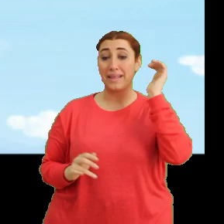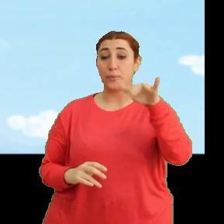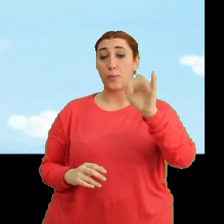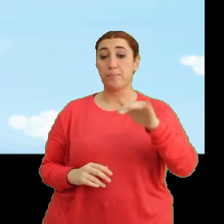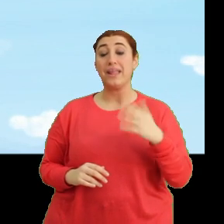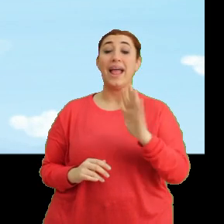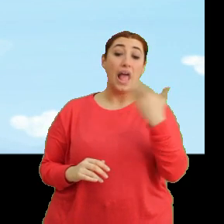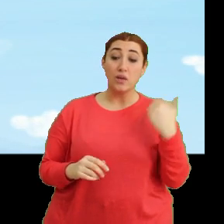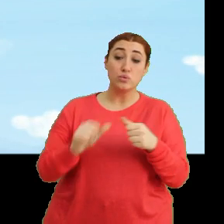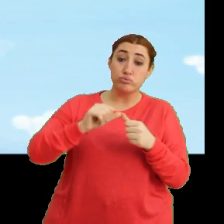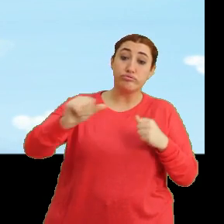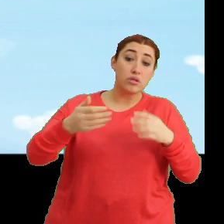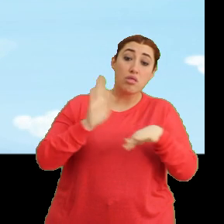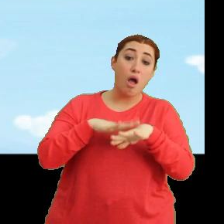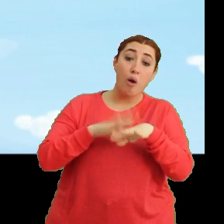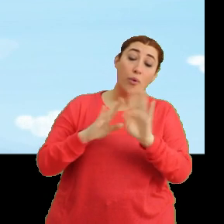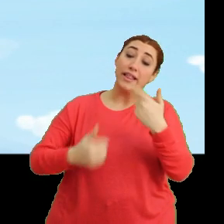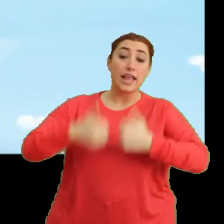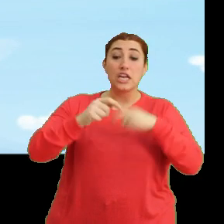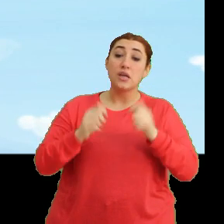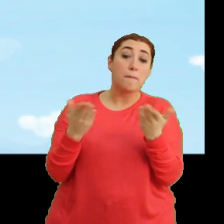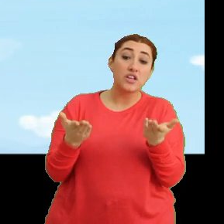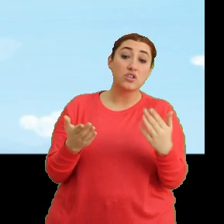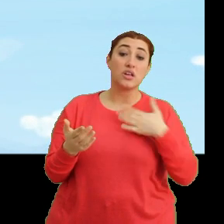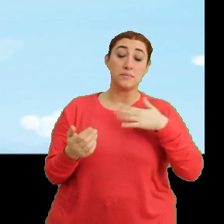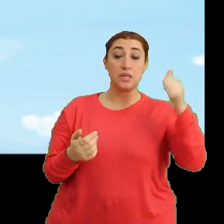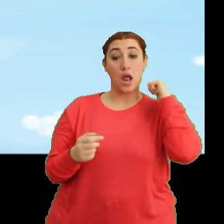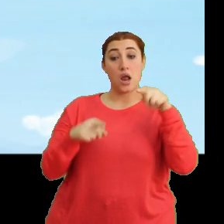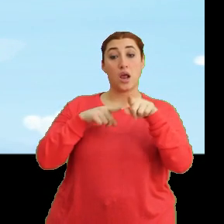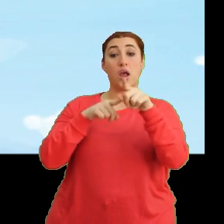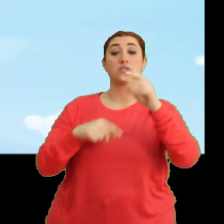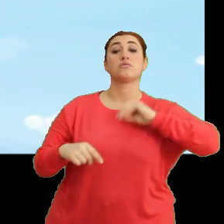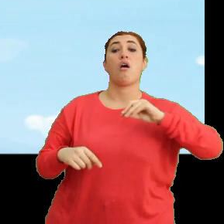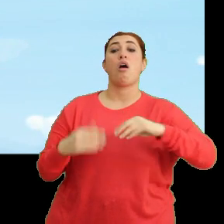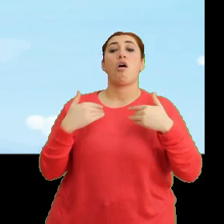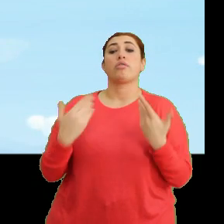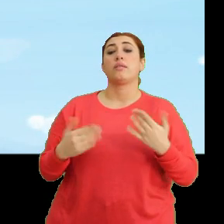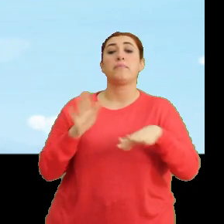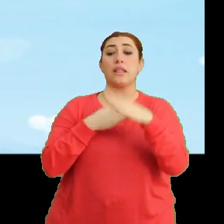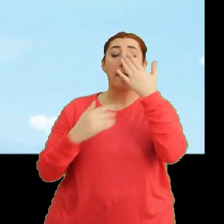Hey nerede kaldınız? Hani yarışıyorduk? Biz de arkamızdan geliyorsunuz sandık. Neden bekliyorsunuz?